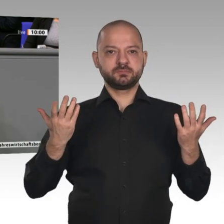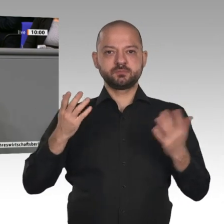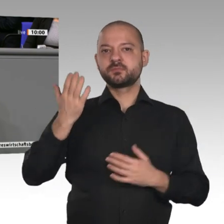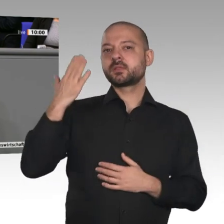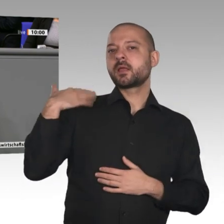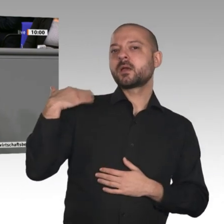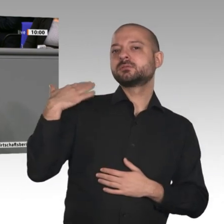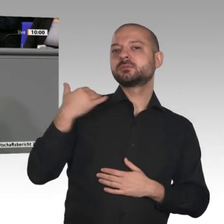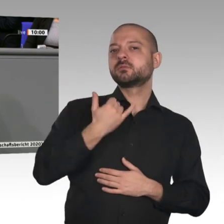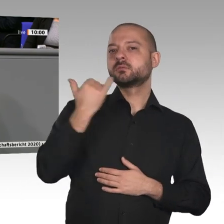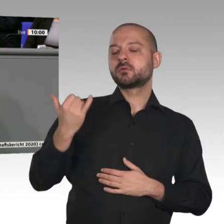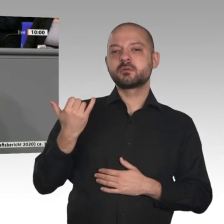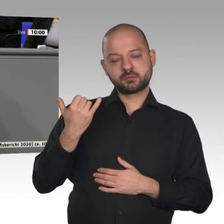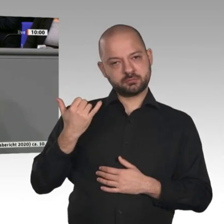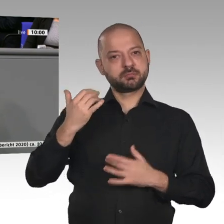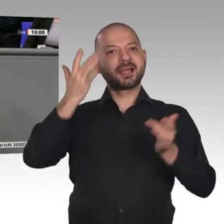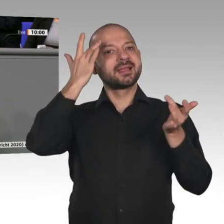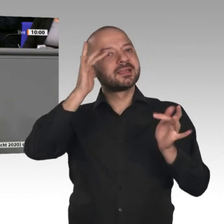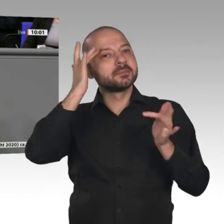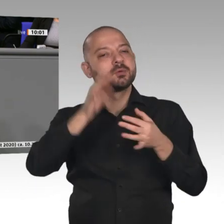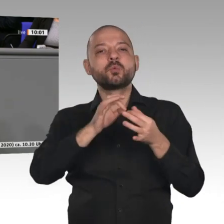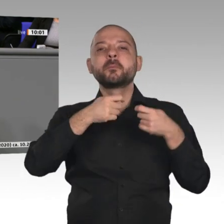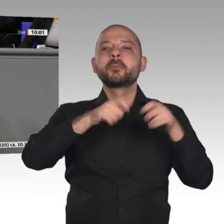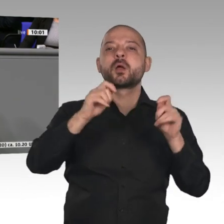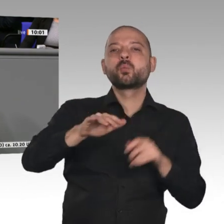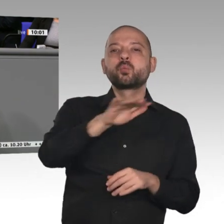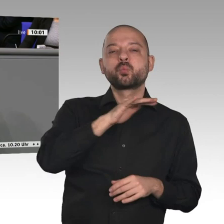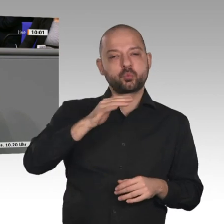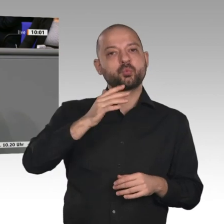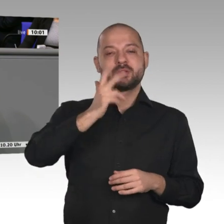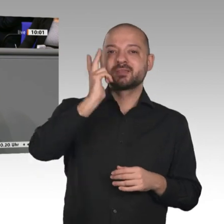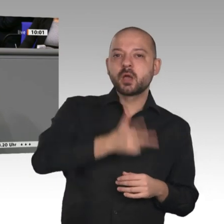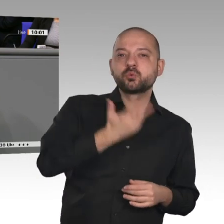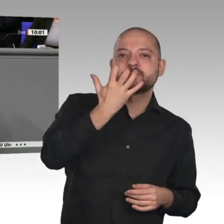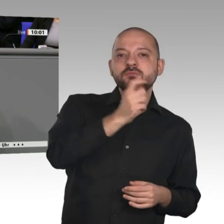gebaut wird. Im letzten Jahr gab es 350000 neue Baugenehmigungen, so viele wie schon